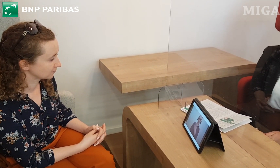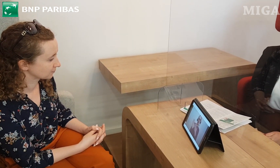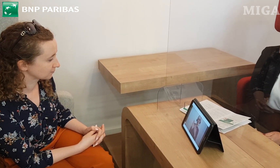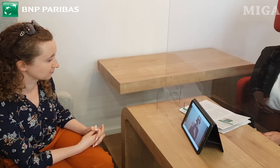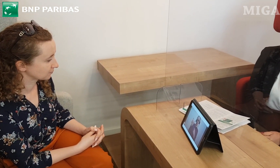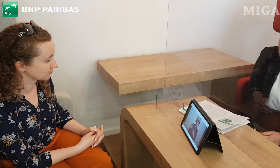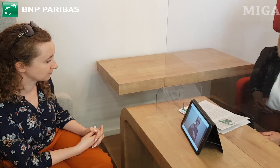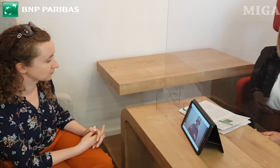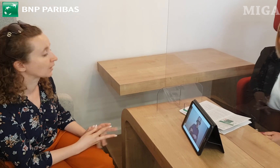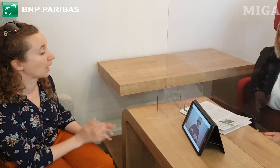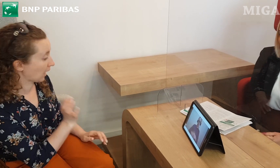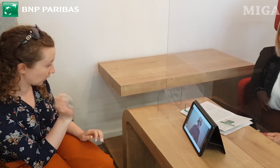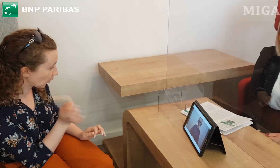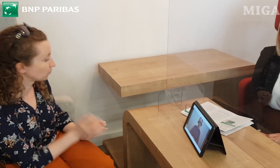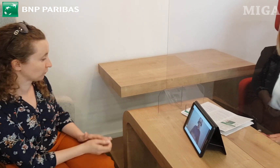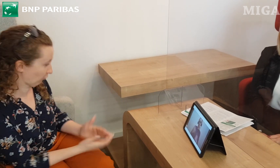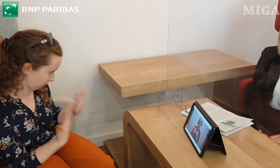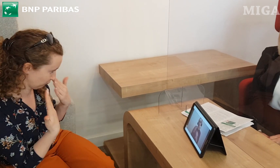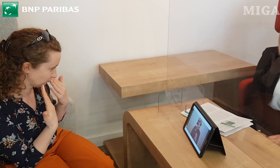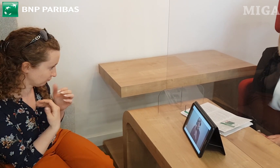gdyby miała Pani jakieś dodatkowe pytania.